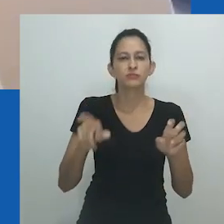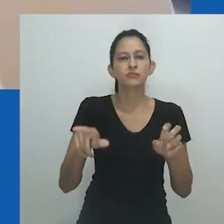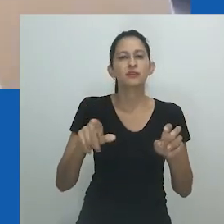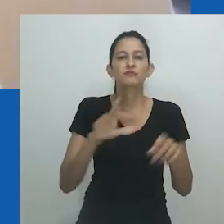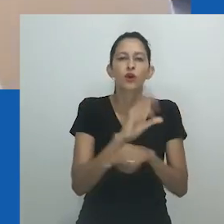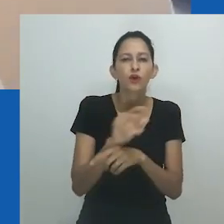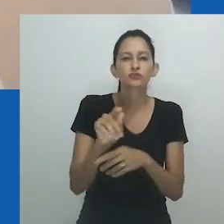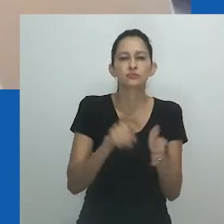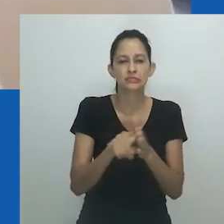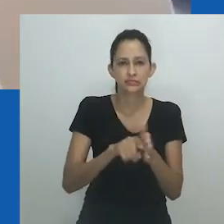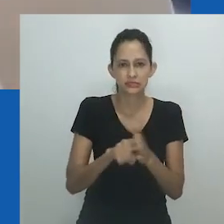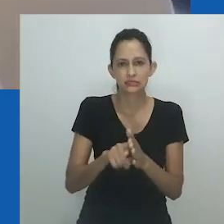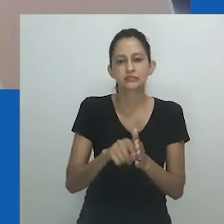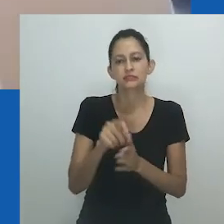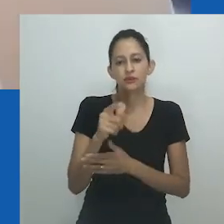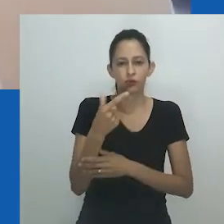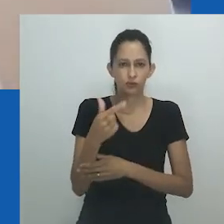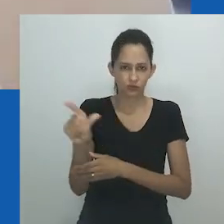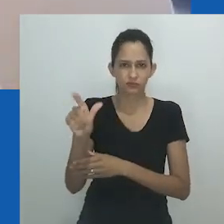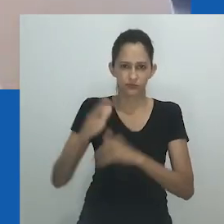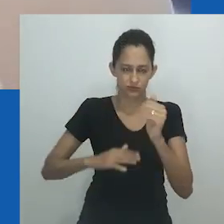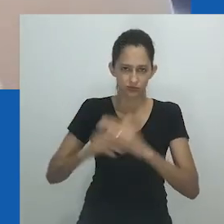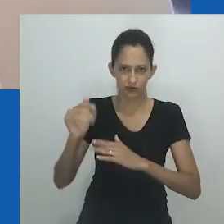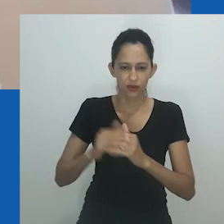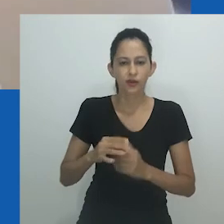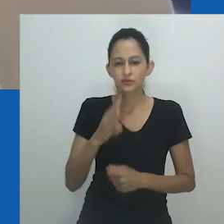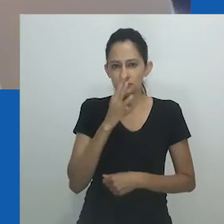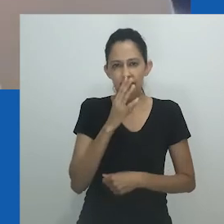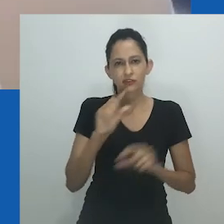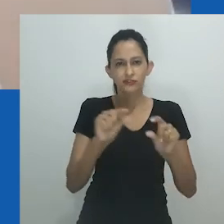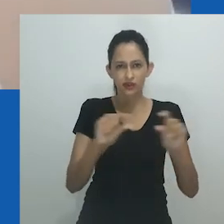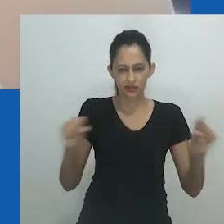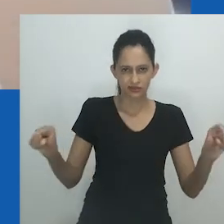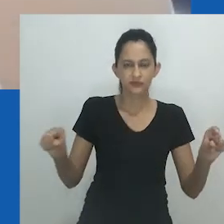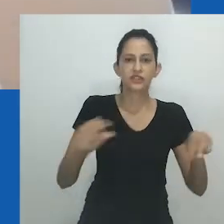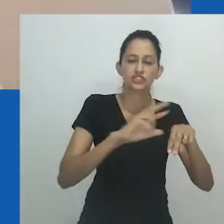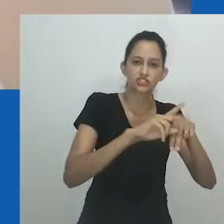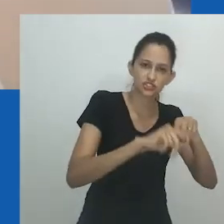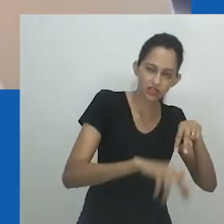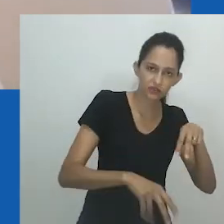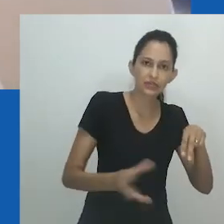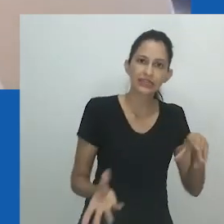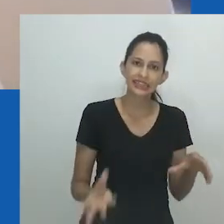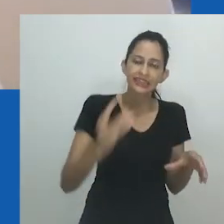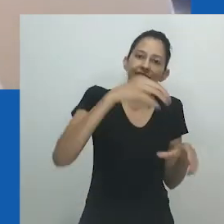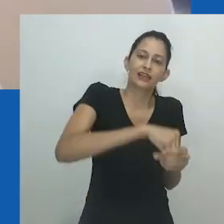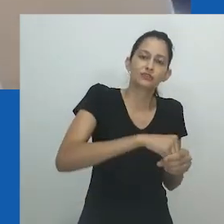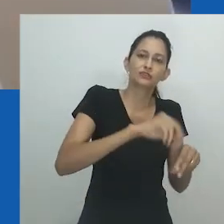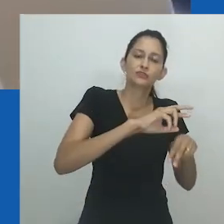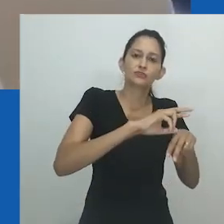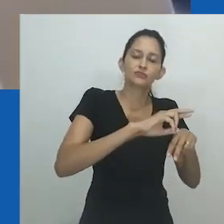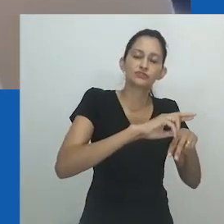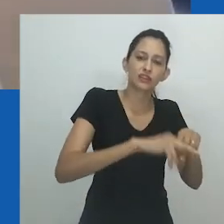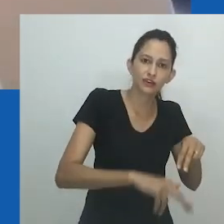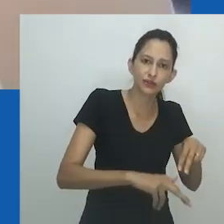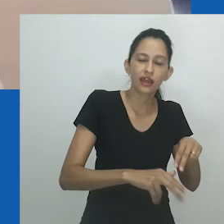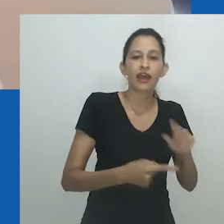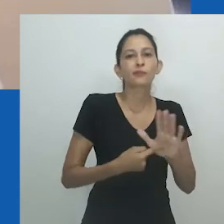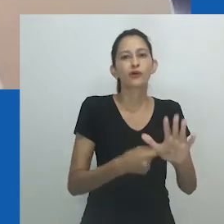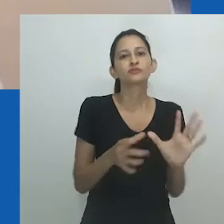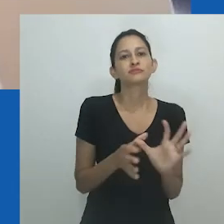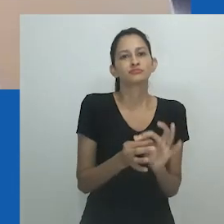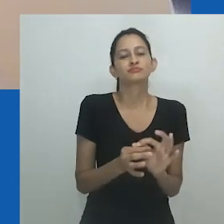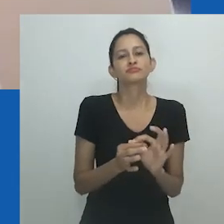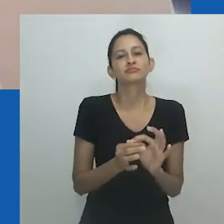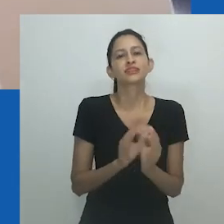A frase convida a um estado perpétuo de reflexão, tanto dentro de si como em espaços mais coletivos, e reconhece e acolhe a multiplicidade,